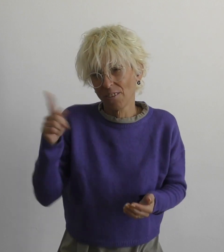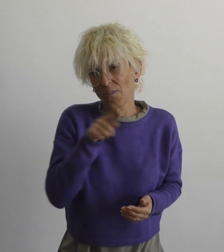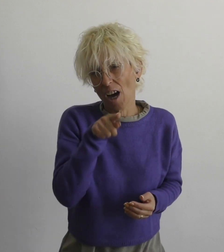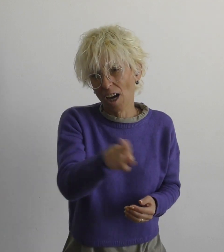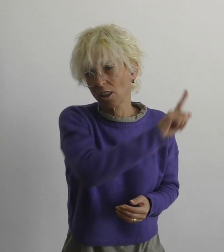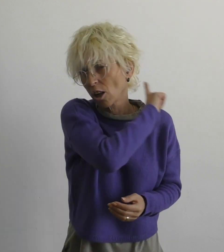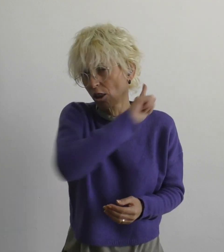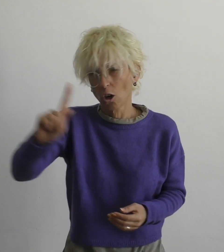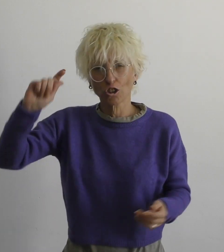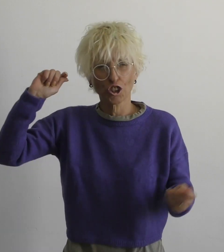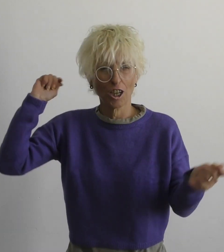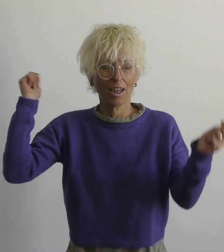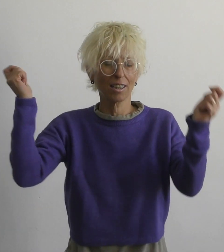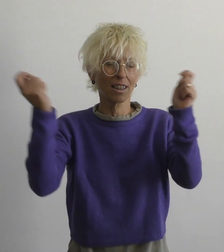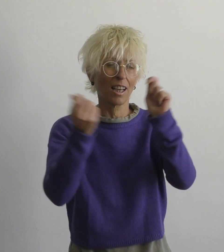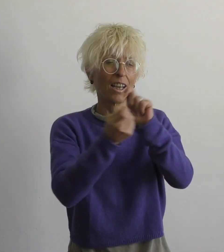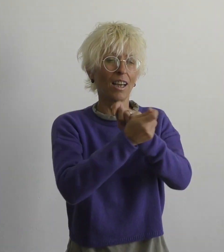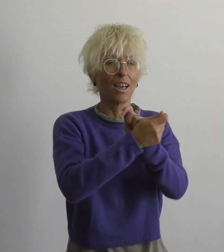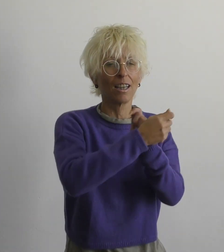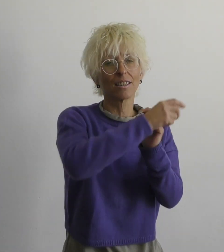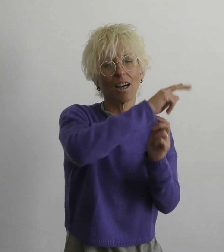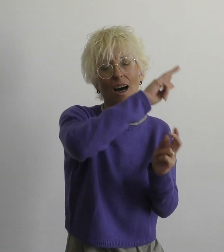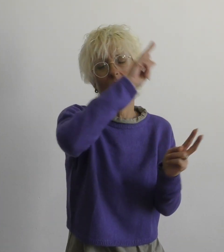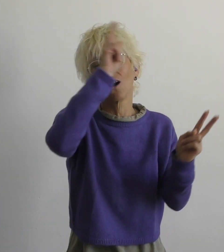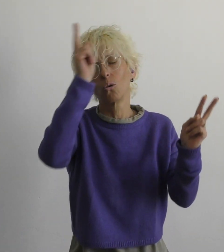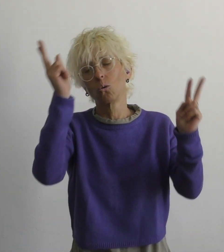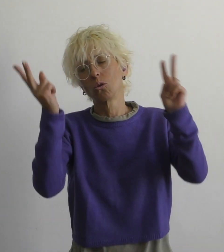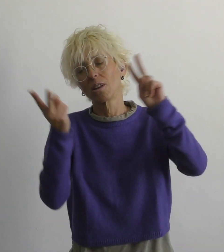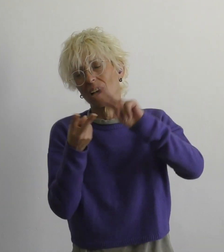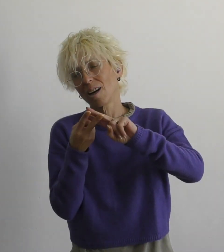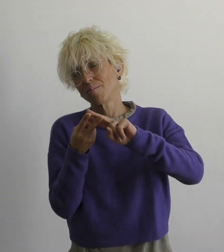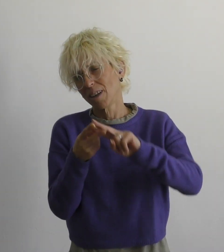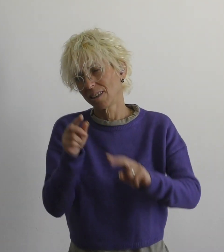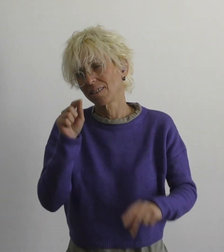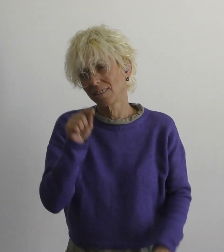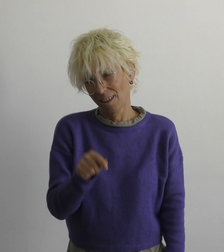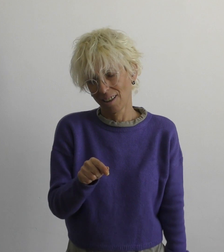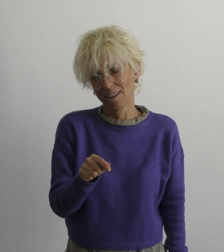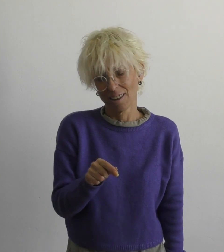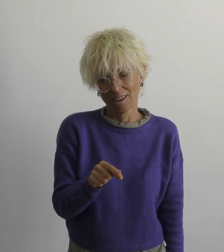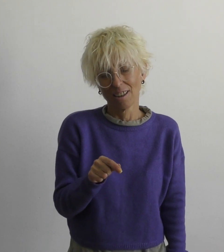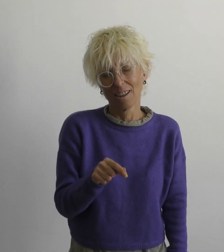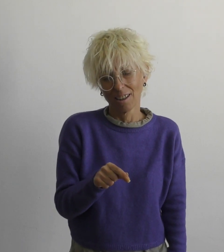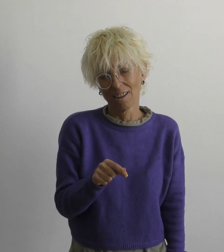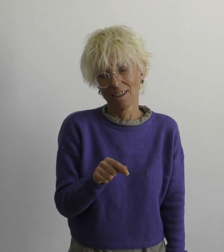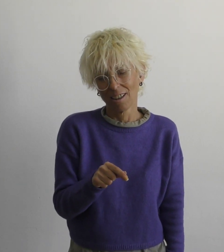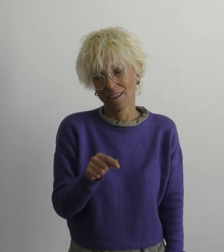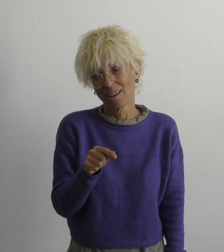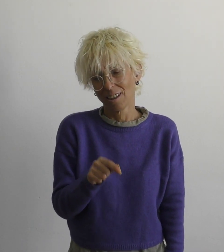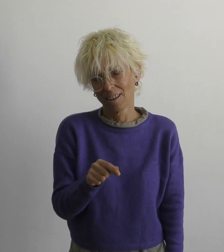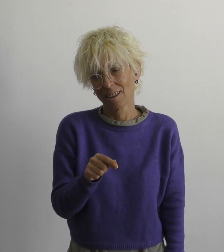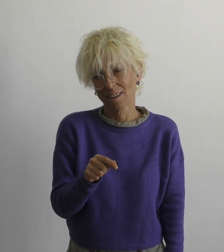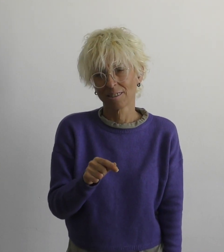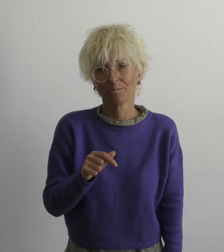мы с тобой не изменим этот мир